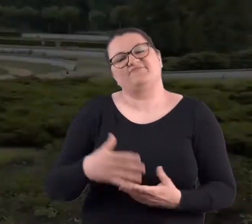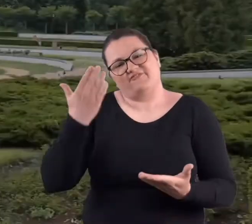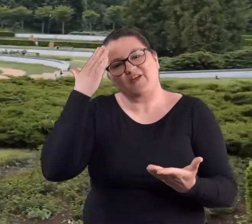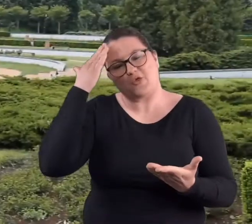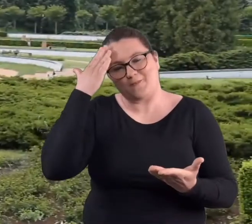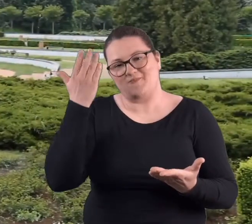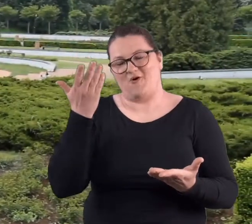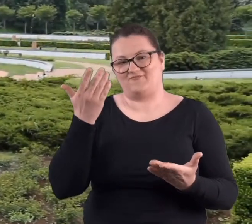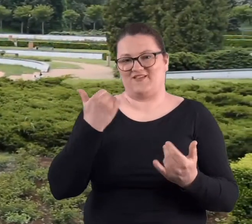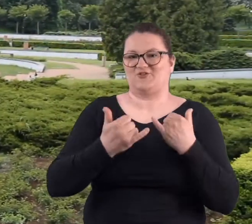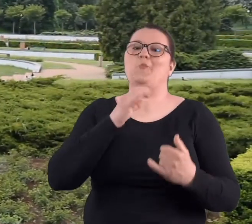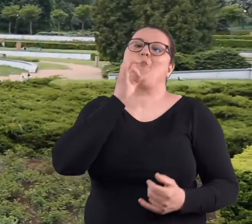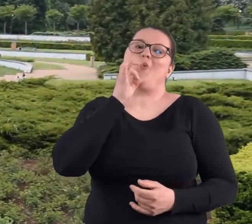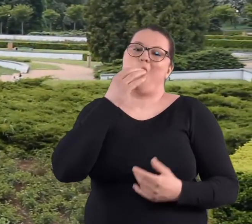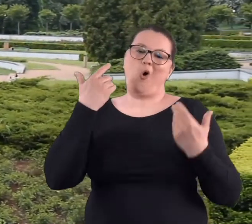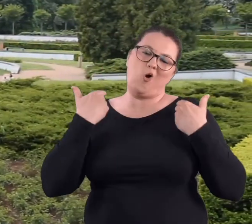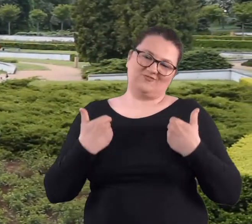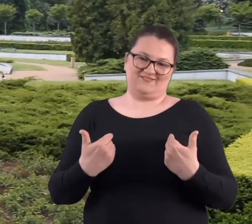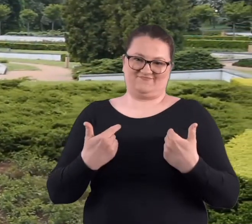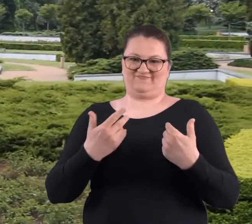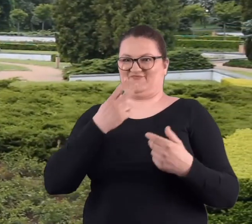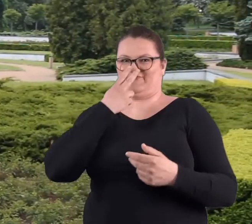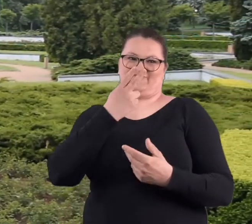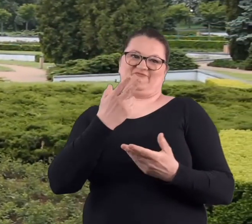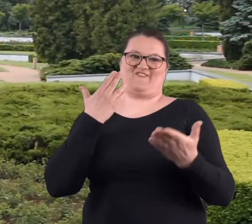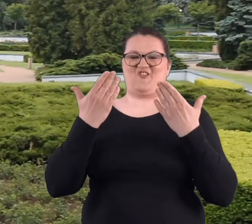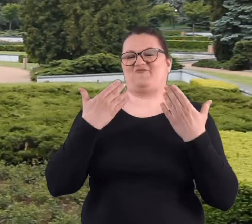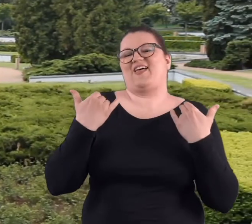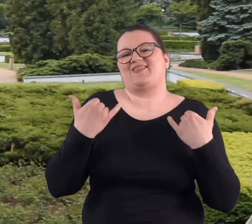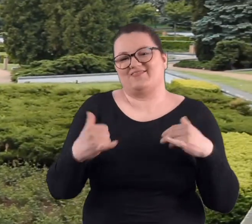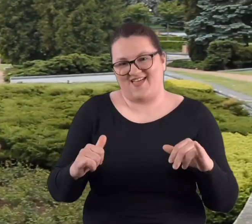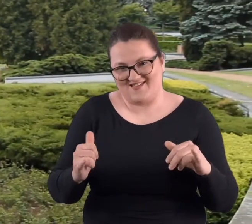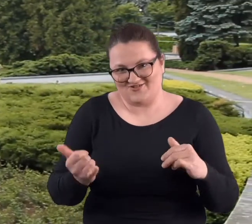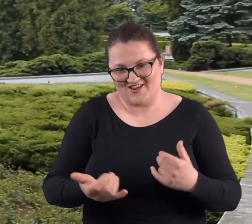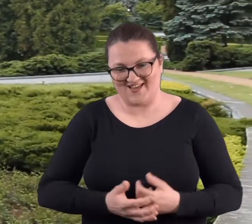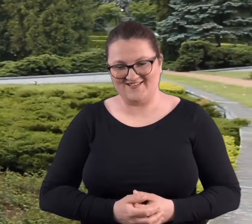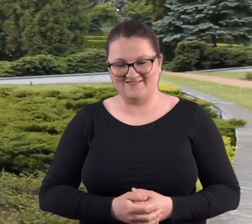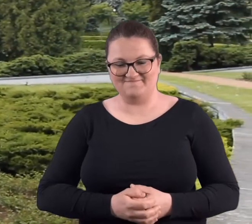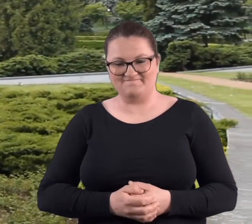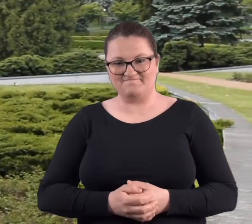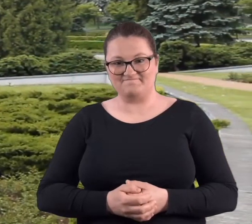Też wiadomo, kiedy jest się młodym wszystko zupełnie wygląda inaczej.